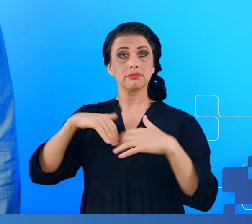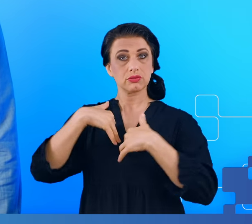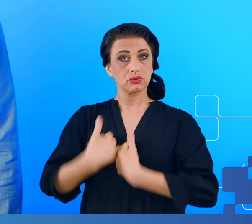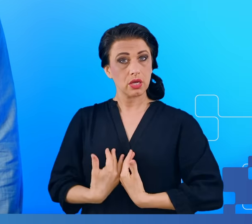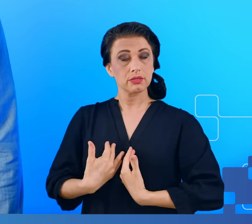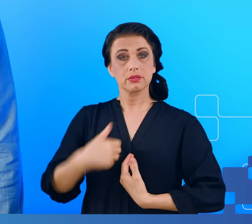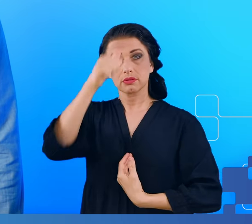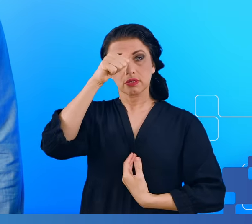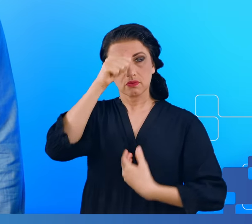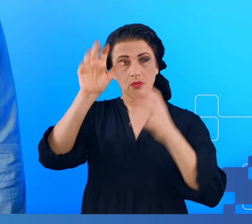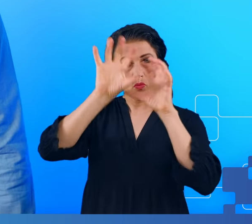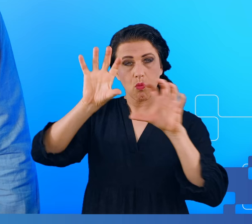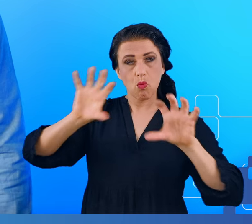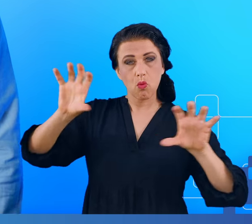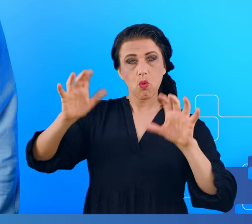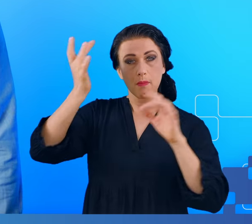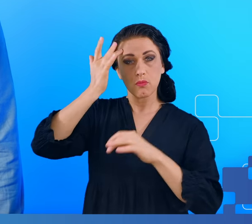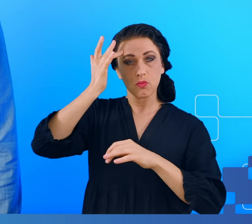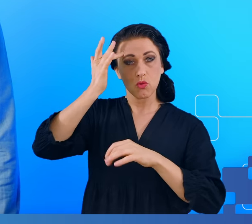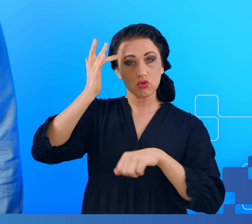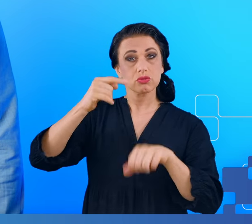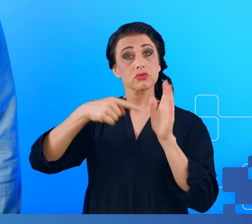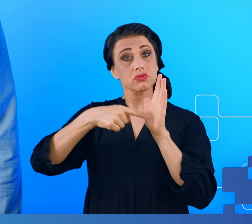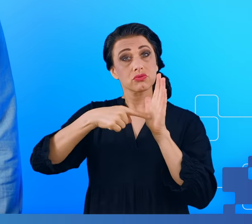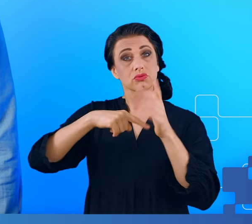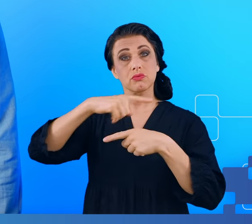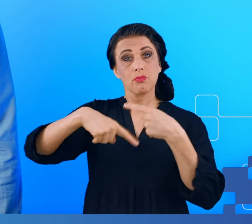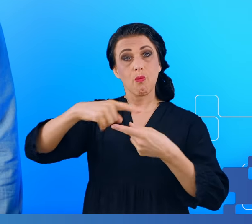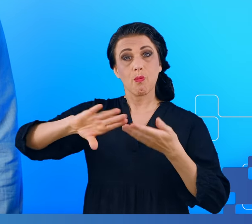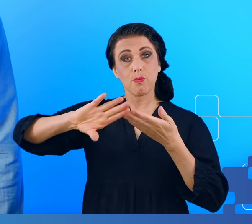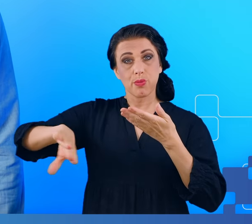mózgowej, która pojawiała się w wyniku przejścia COVID-19.